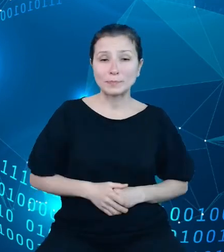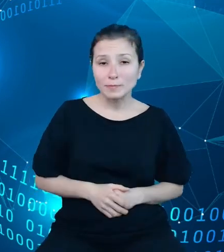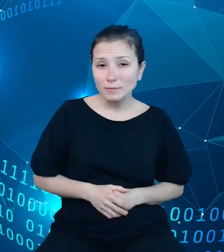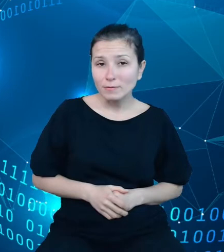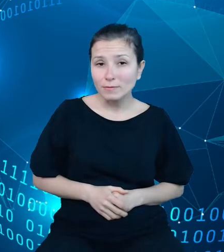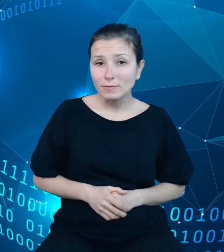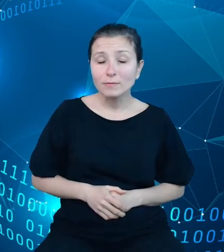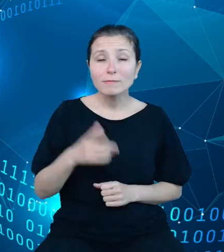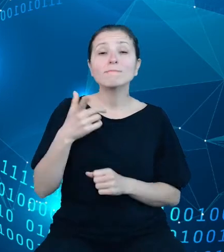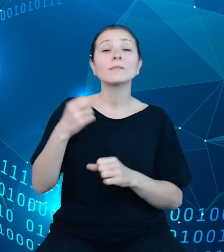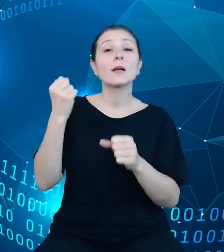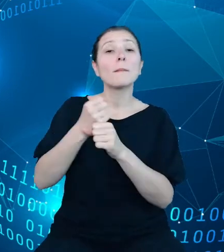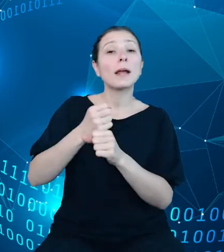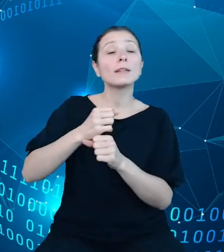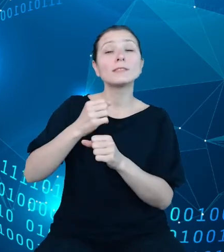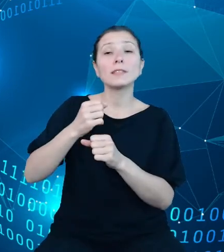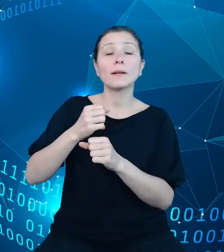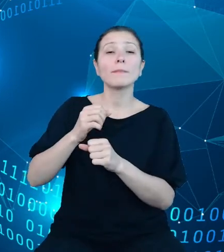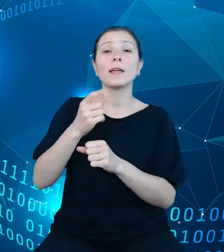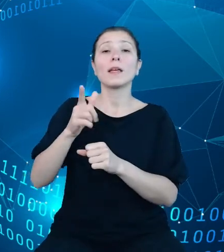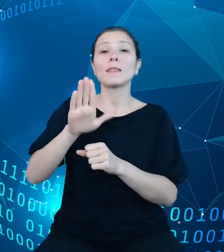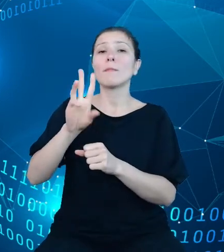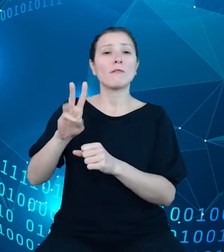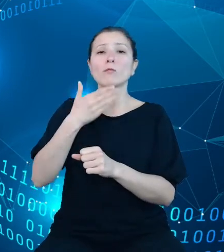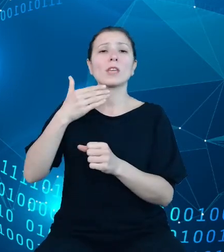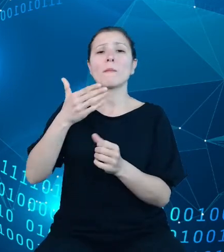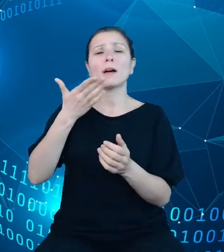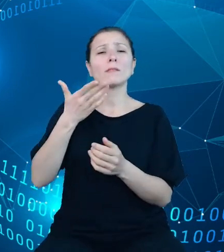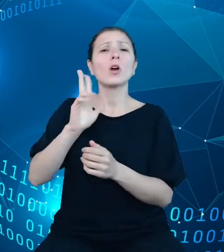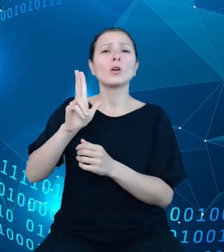które koncentrowały się na prezentacji danych w podziale terytorialnym o